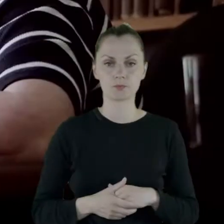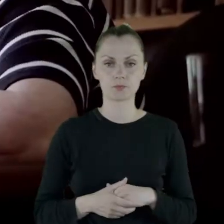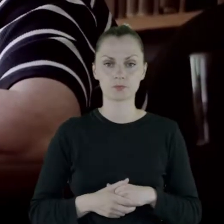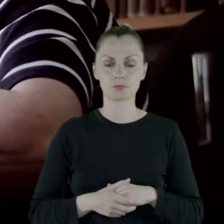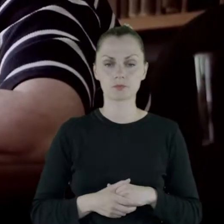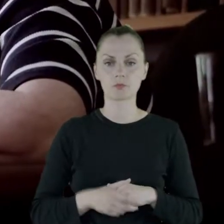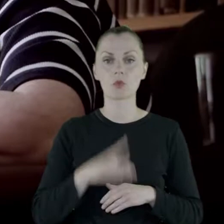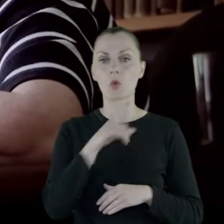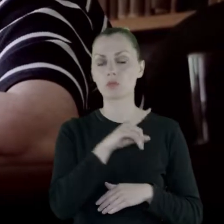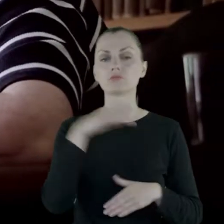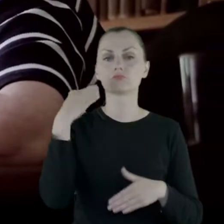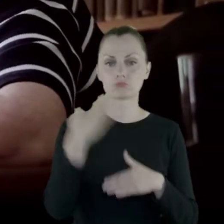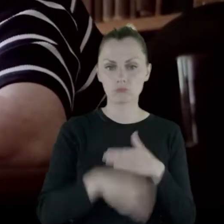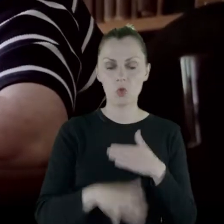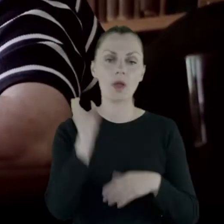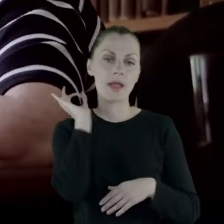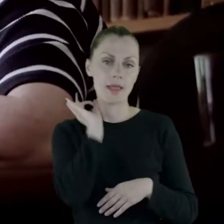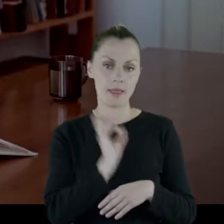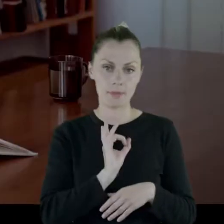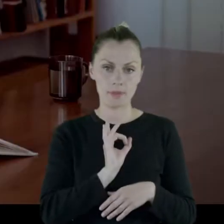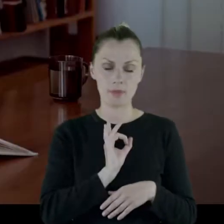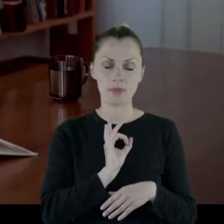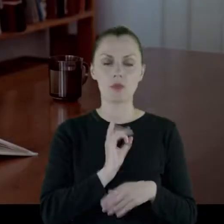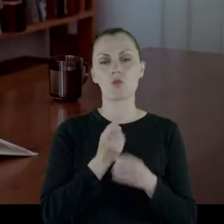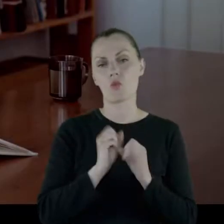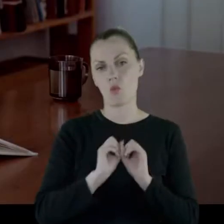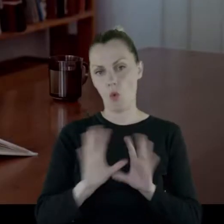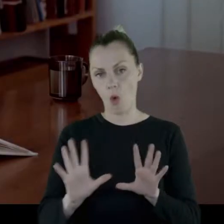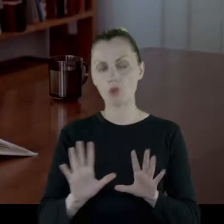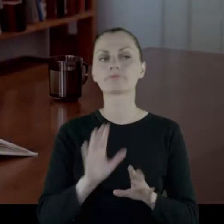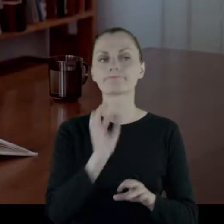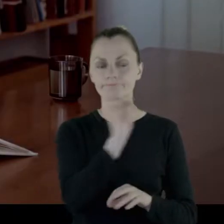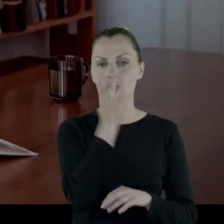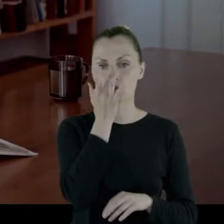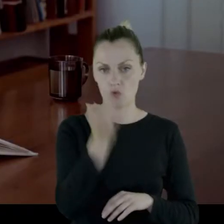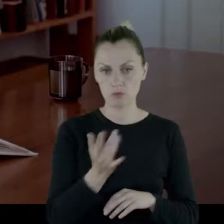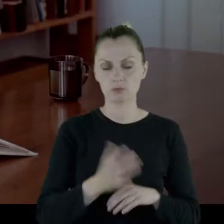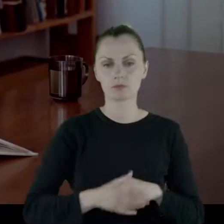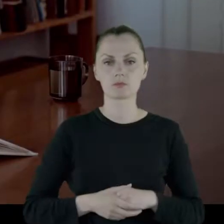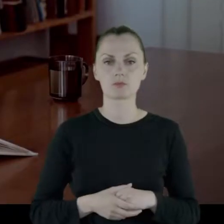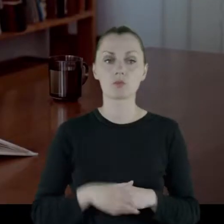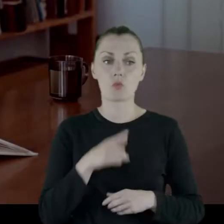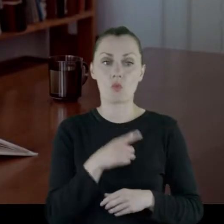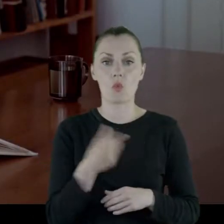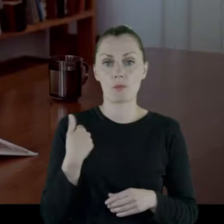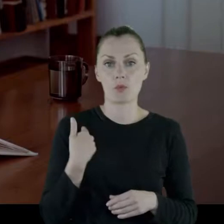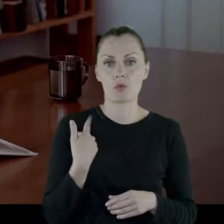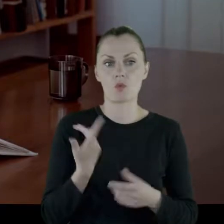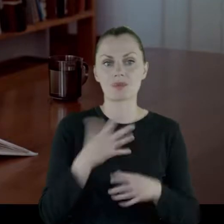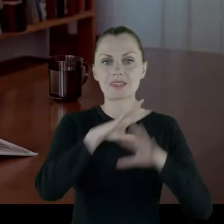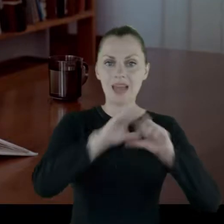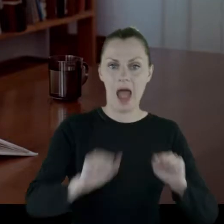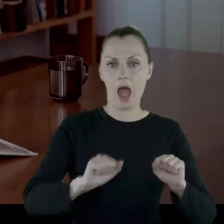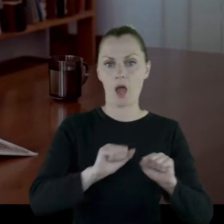Kończyła gimnazjum, oczywiście rosyjskie, bo to był przecież zabór rosyjski